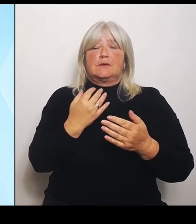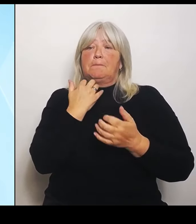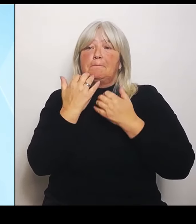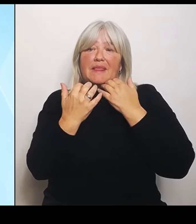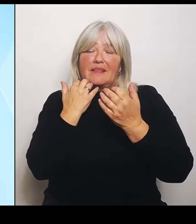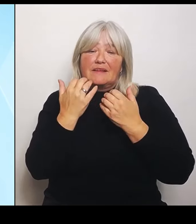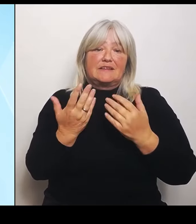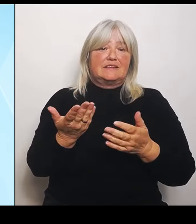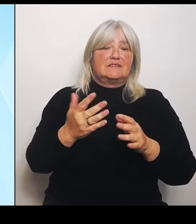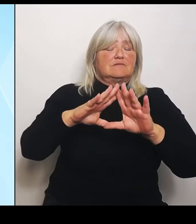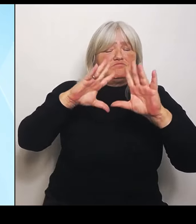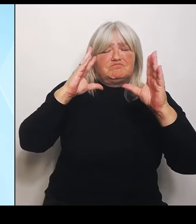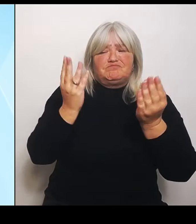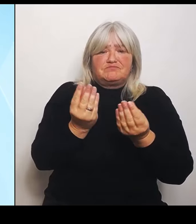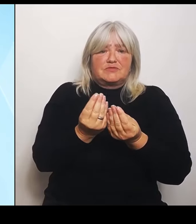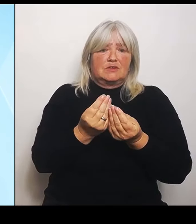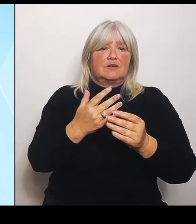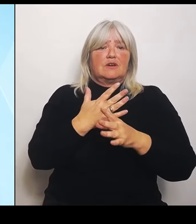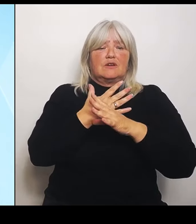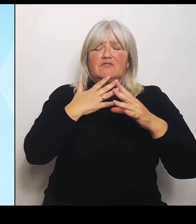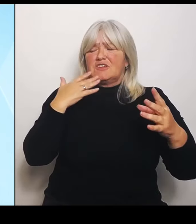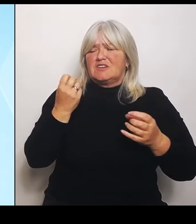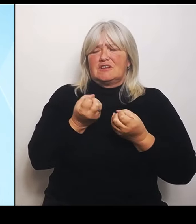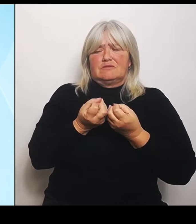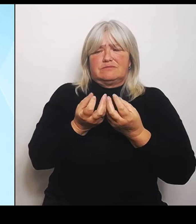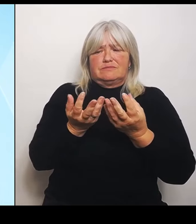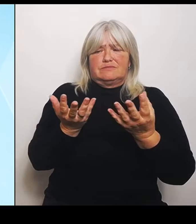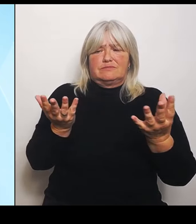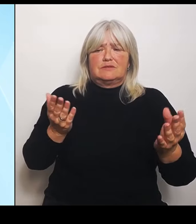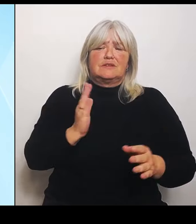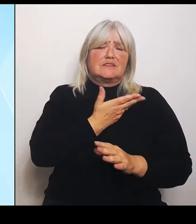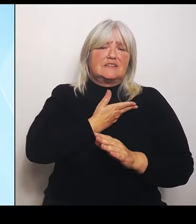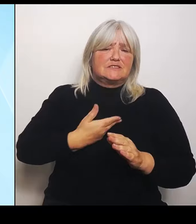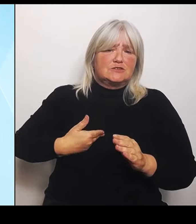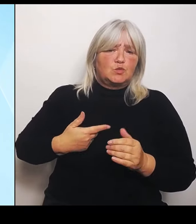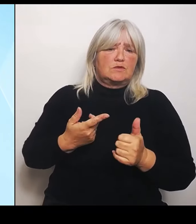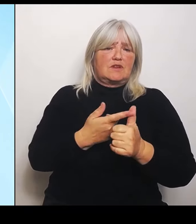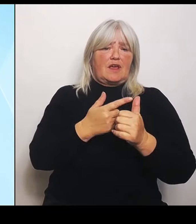und Hochwasserhilfen über Energie, Wirtschaft, Sicherheit, Schulen,